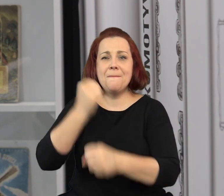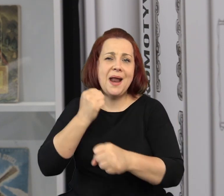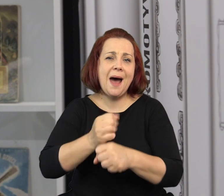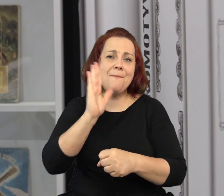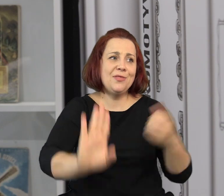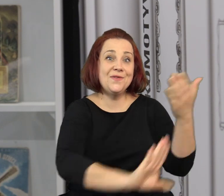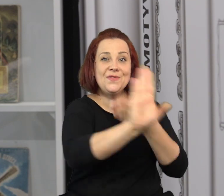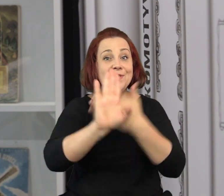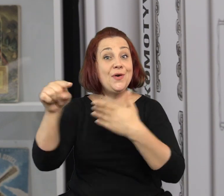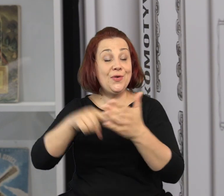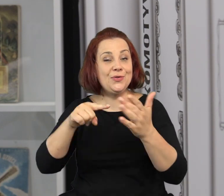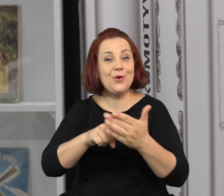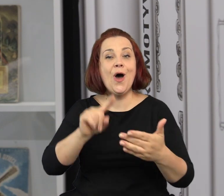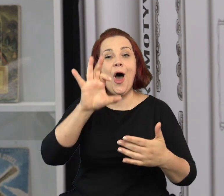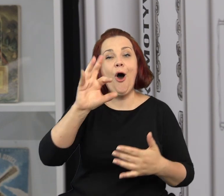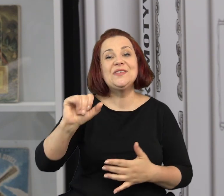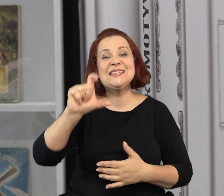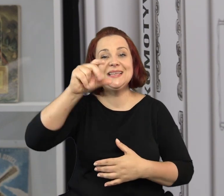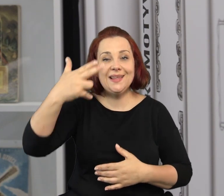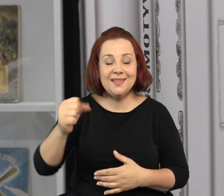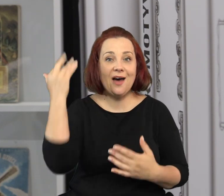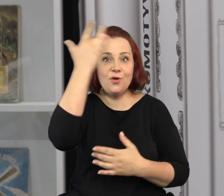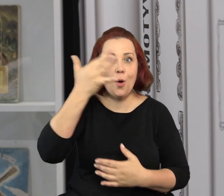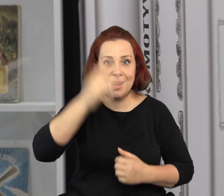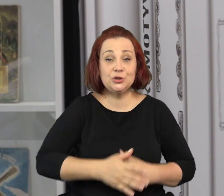W każdym razie wszystkie te prace znajdą się na wystawie, w oficynie wyobraźni.